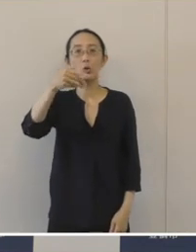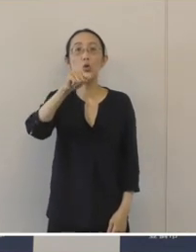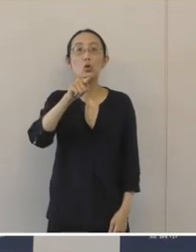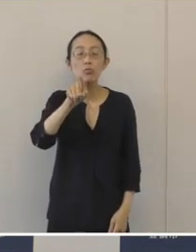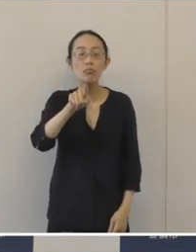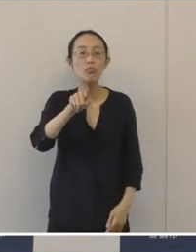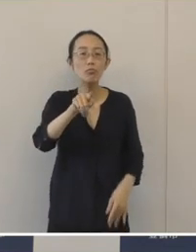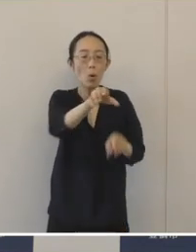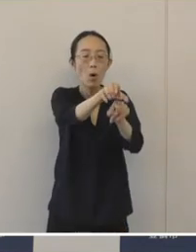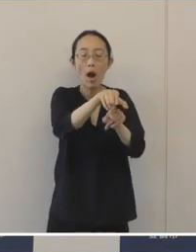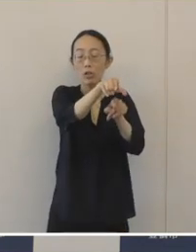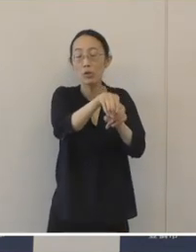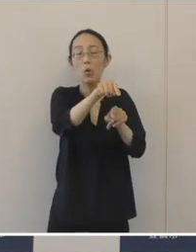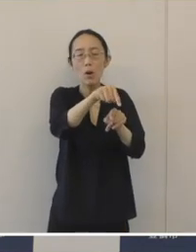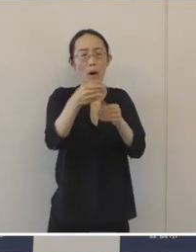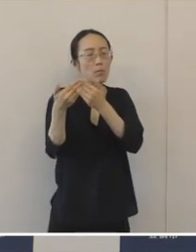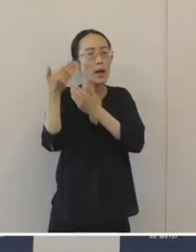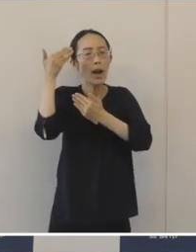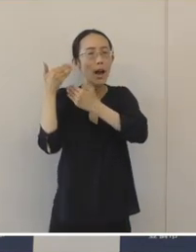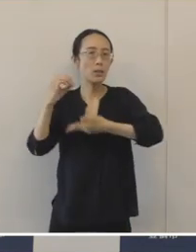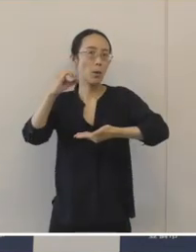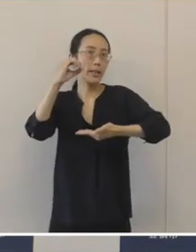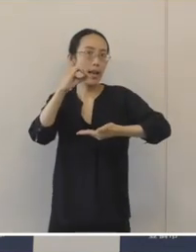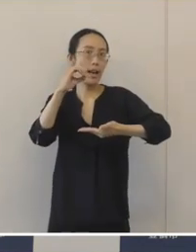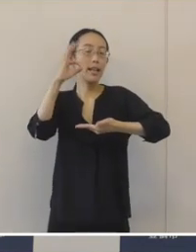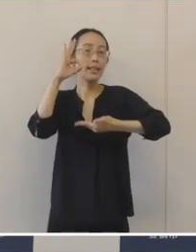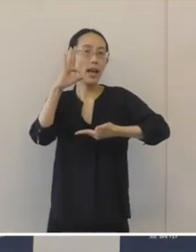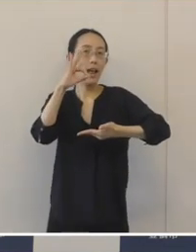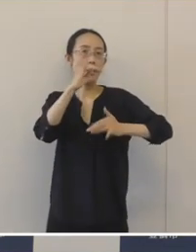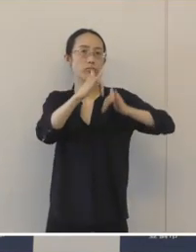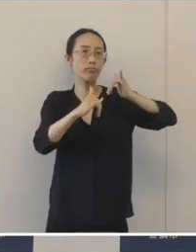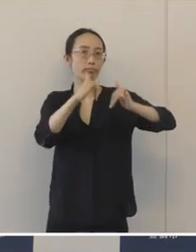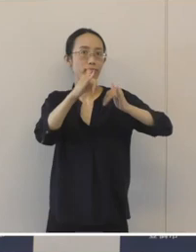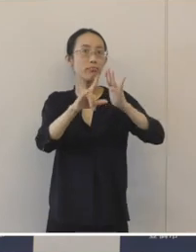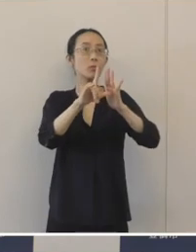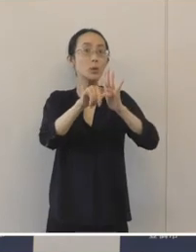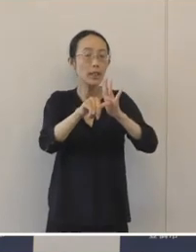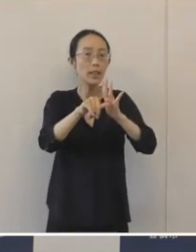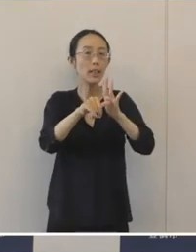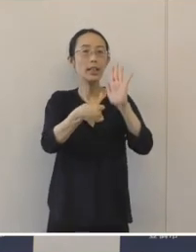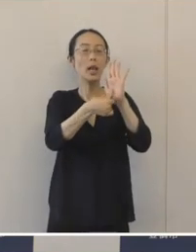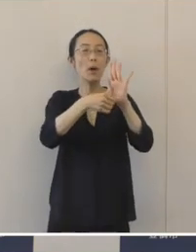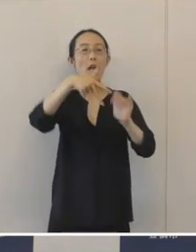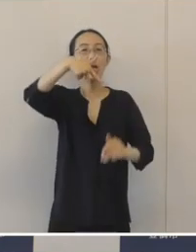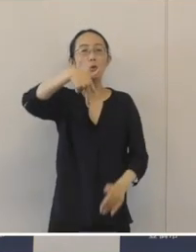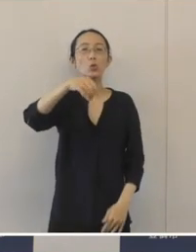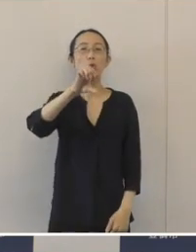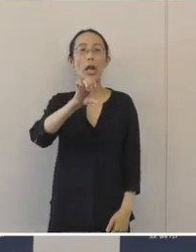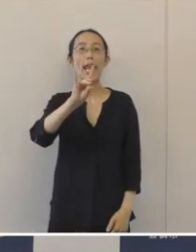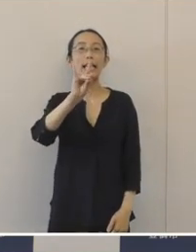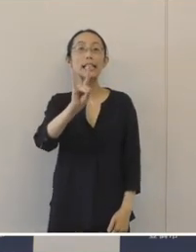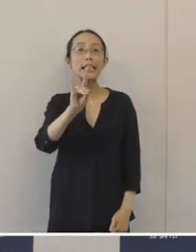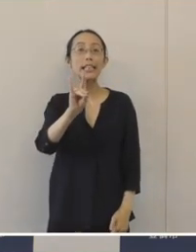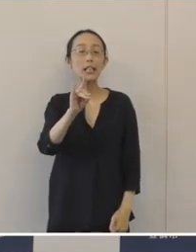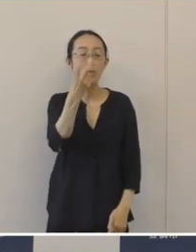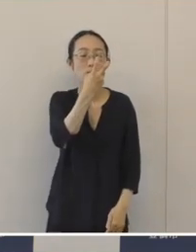奈良時代に須恵器と呼ばれる陶器を生産した窯跡群が確認されましたので